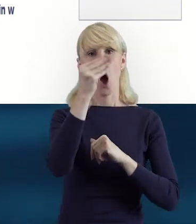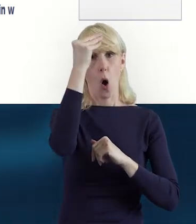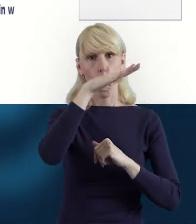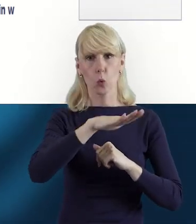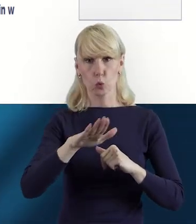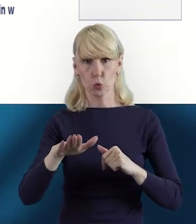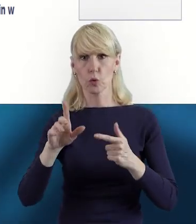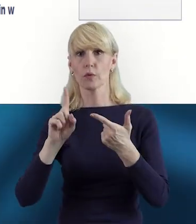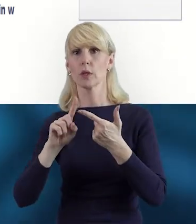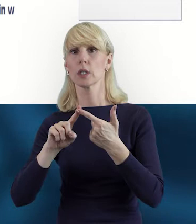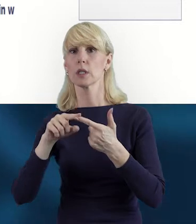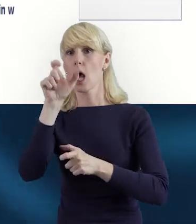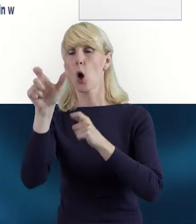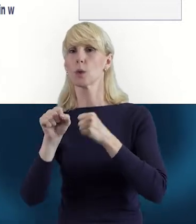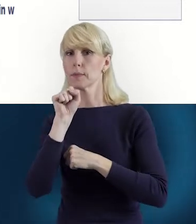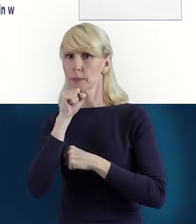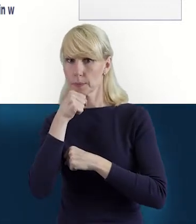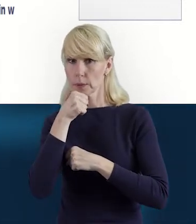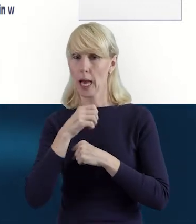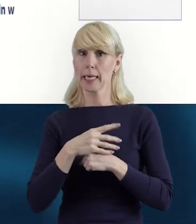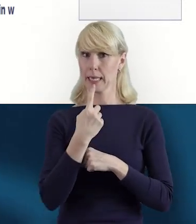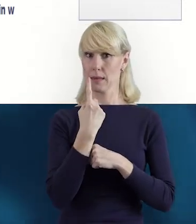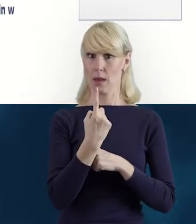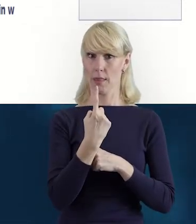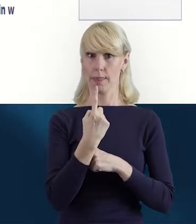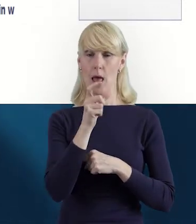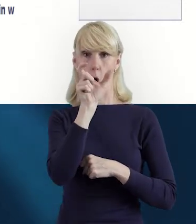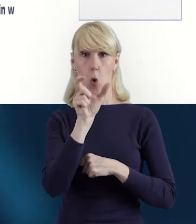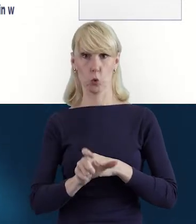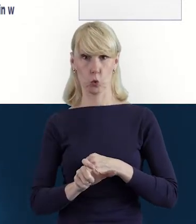i jeden pracownik może prowadzić zajęcia